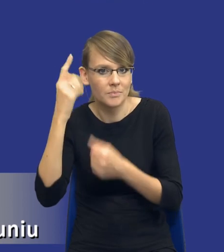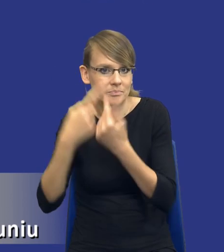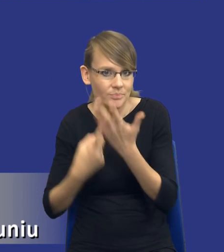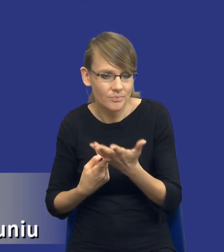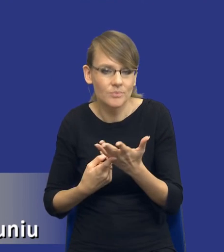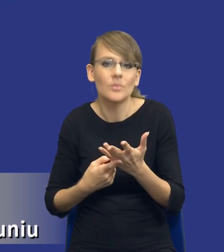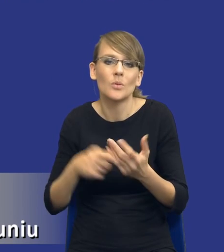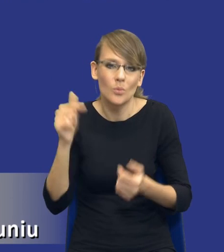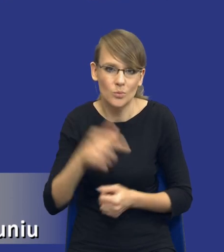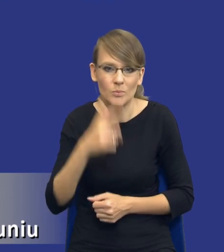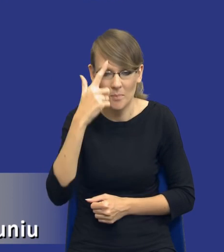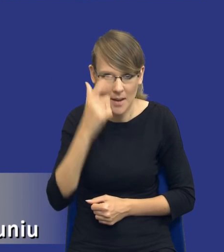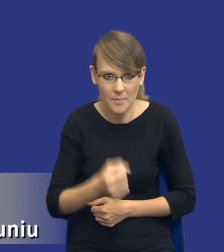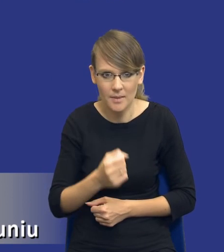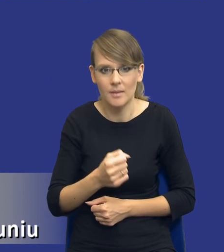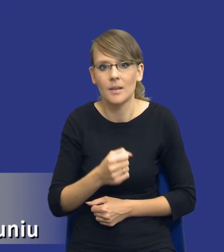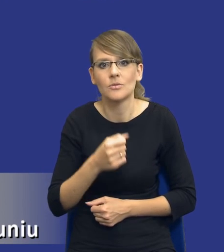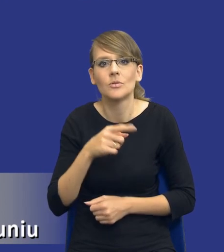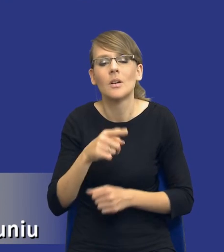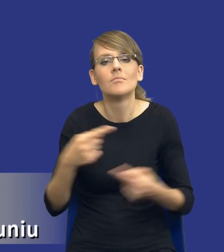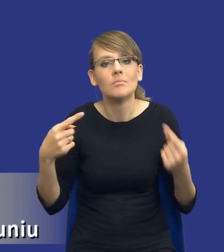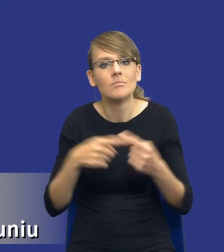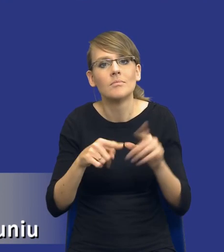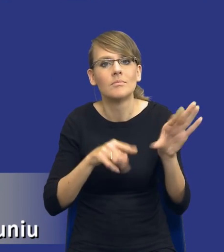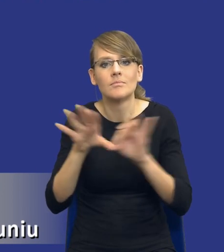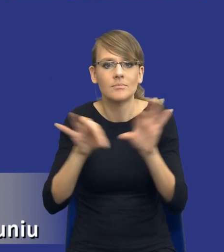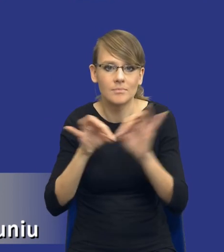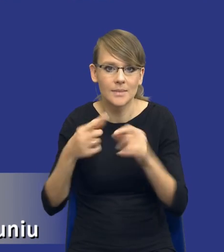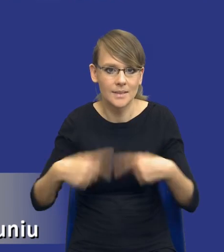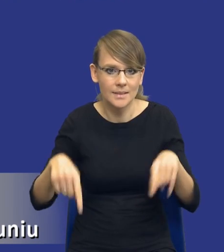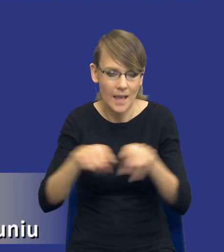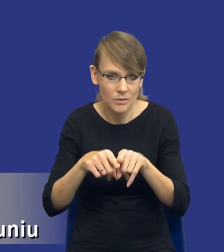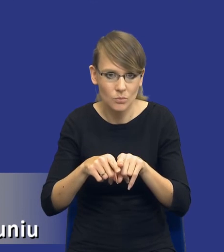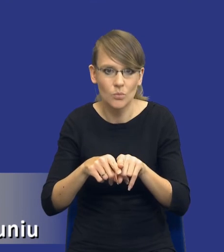uwzględnione, jeżeli chodzi o tworzenie zespołu czy, czy, czy wskazywanie osób,